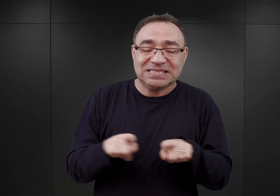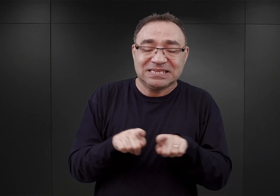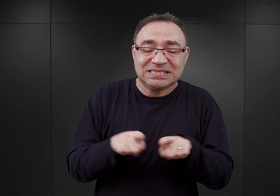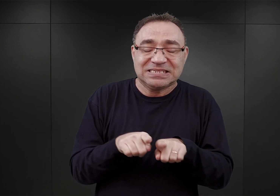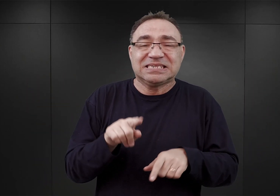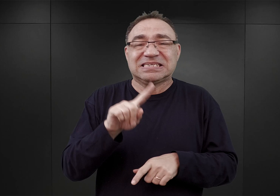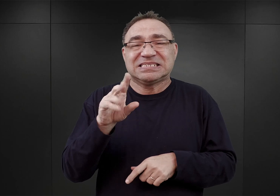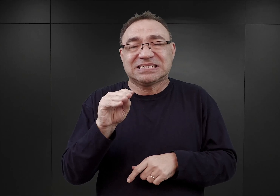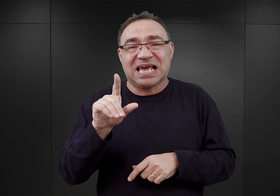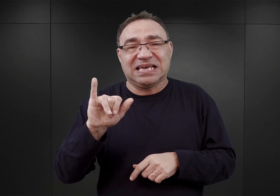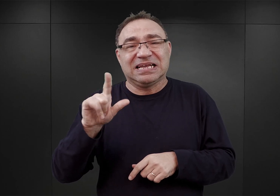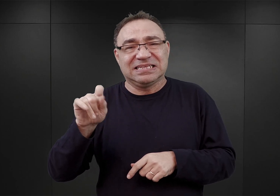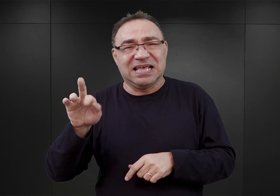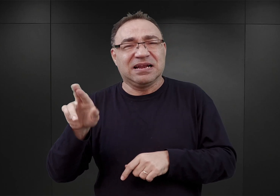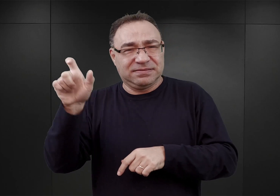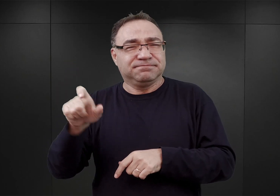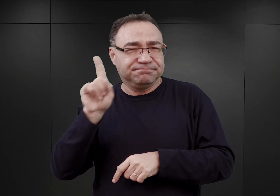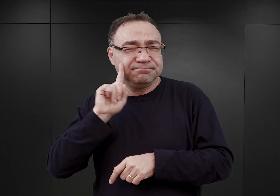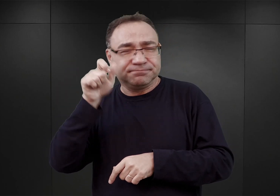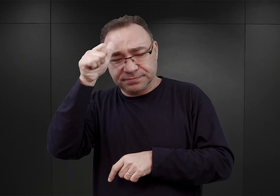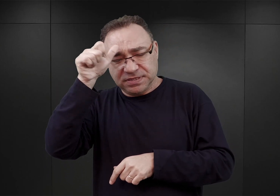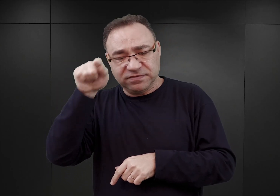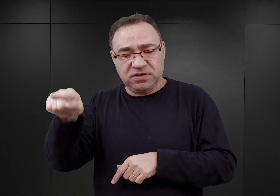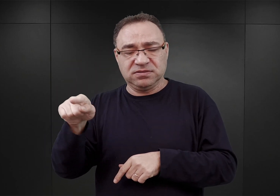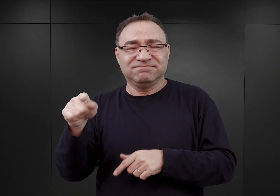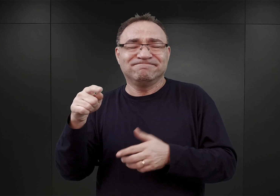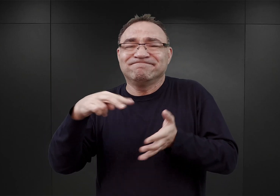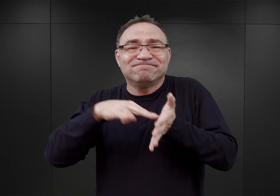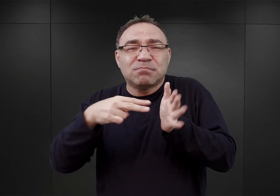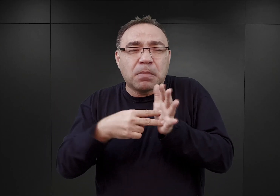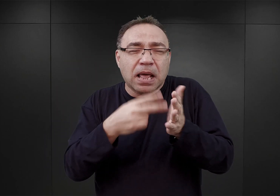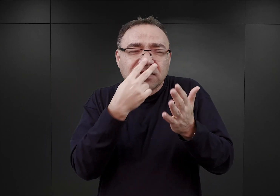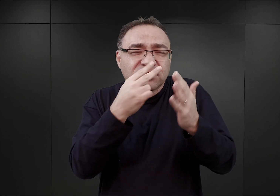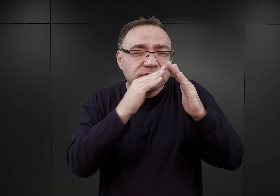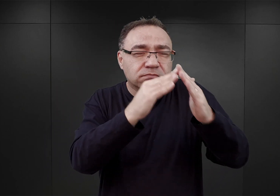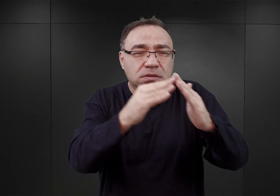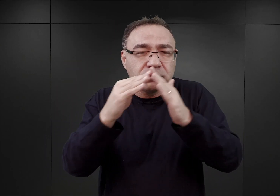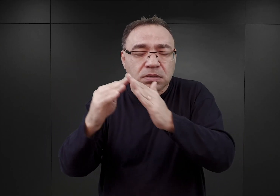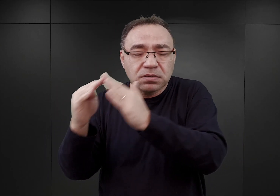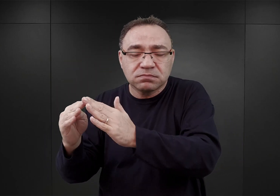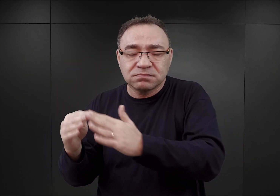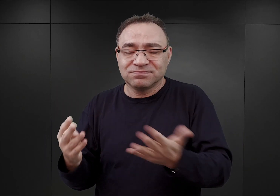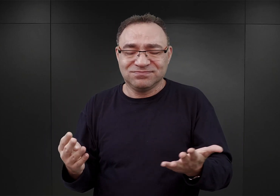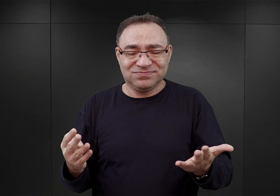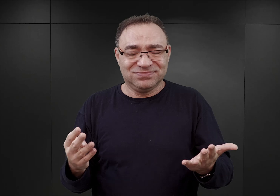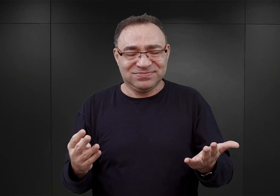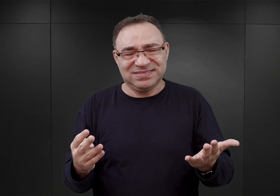iż niektóre obiekty widoczne na planie siłą rzeczy dwuwymiarowym, są znacząco większe.